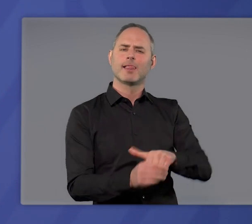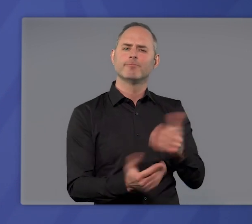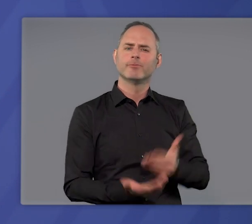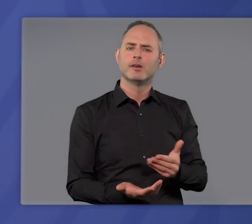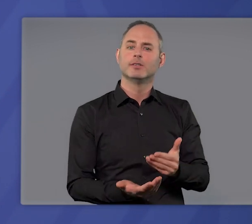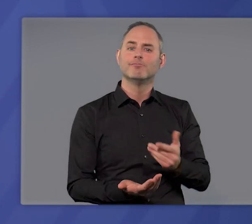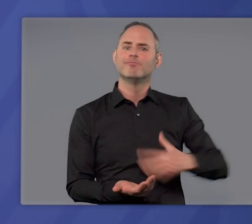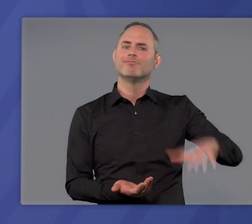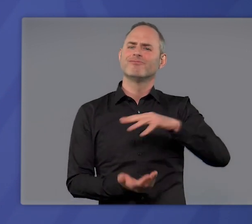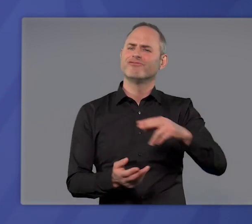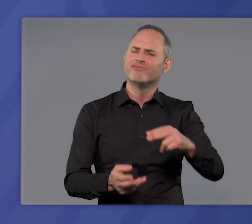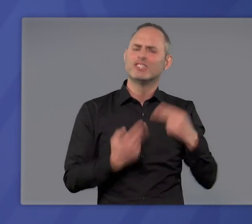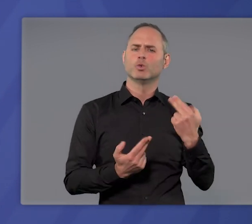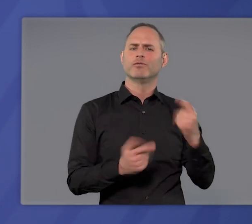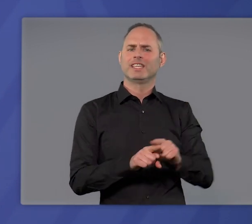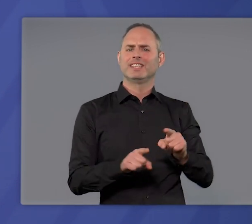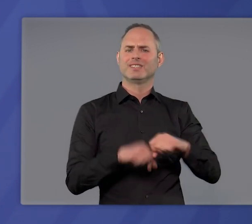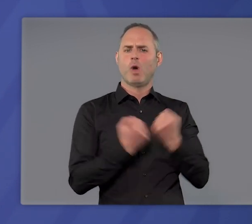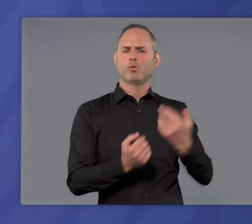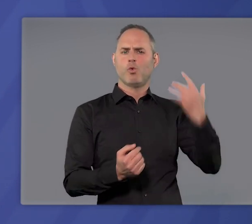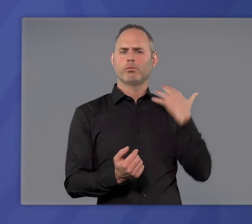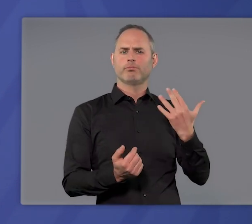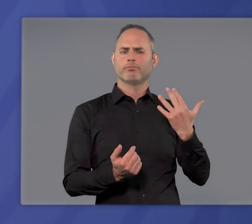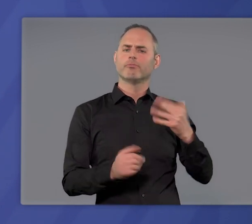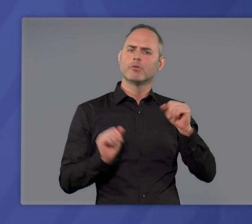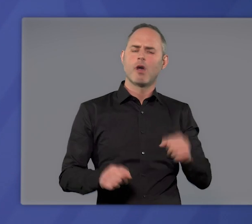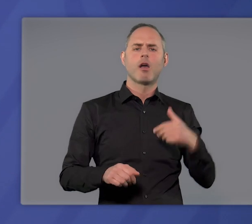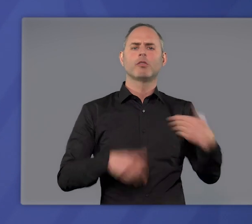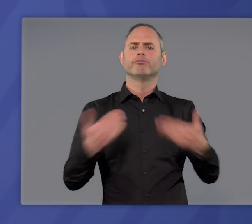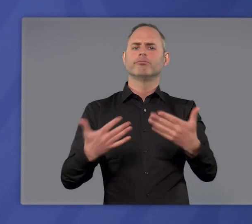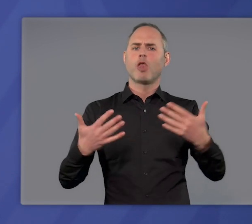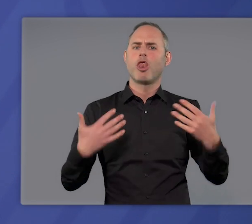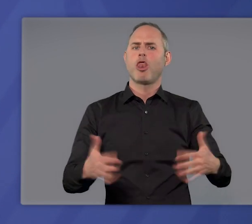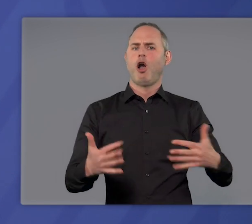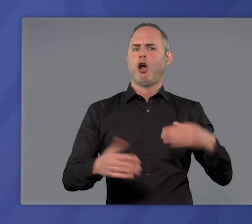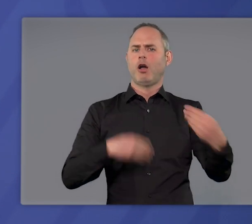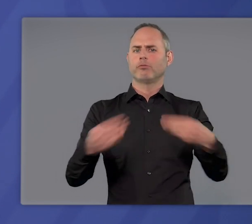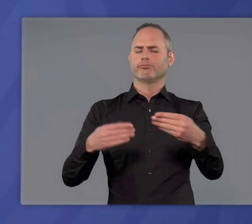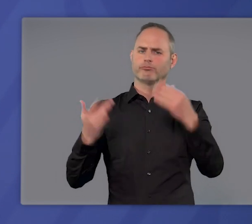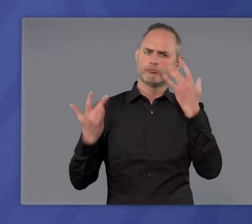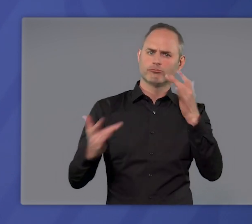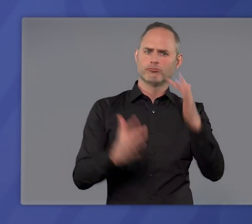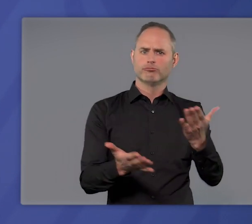so schnell wie möglich wieder in eine Situation zu kommen, in der wir uns Lockerungen zutrauen können,